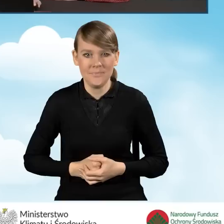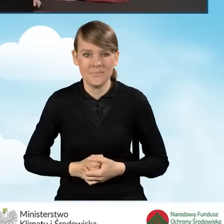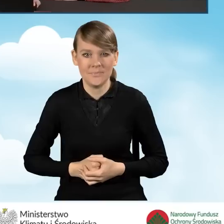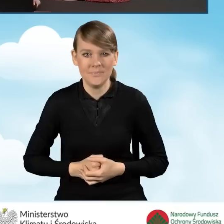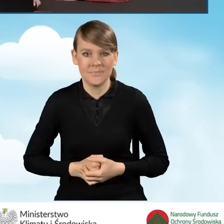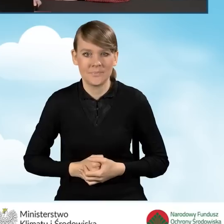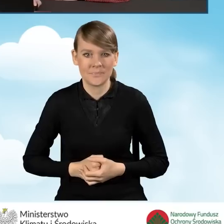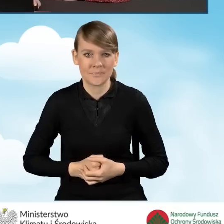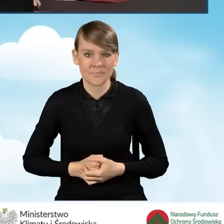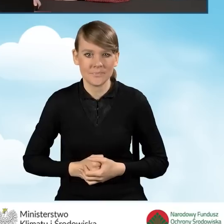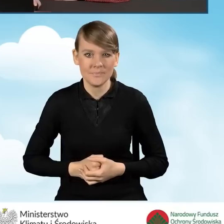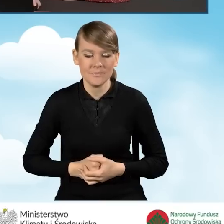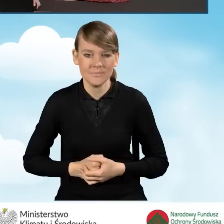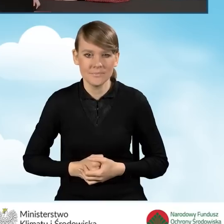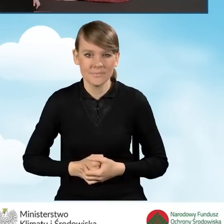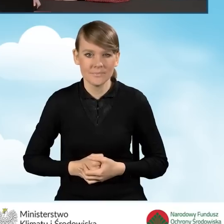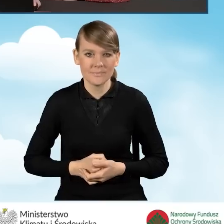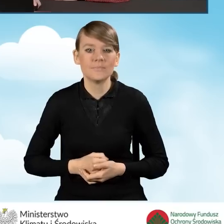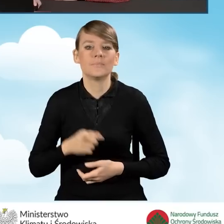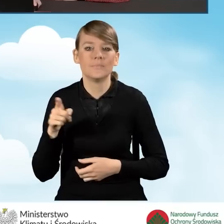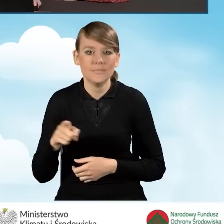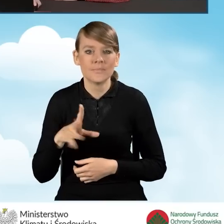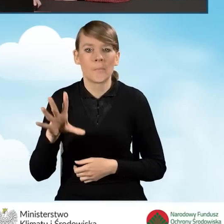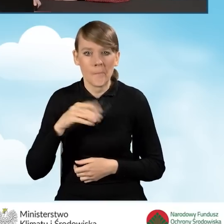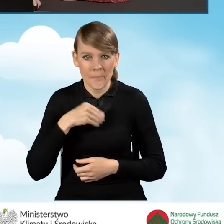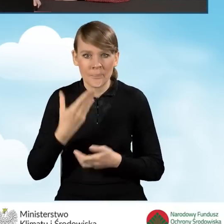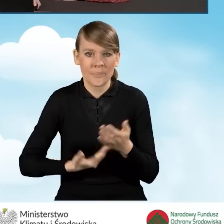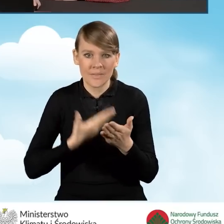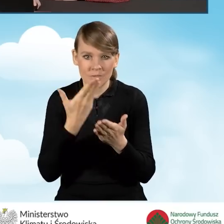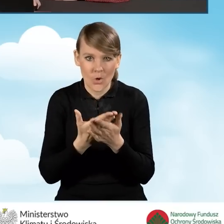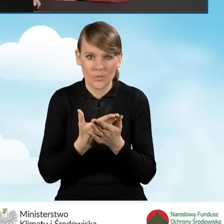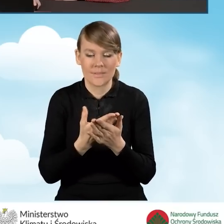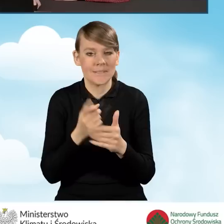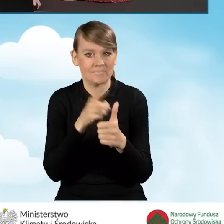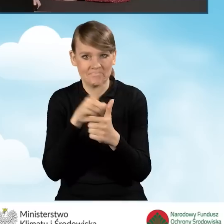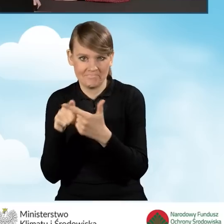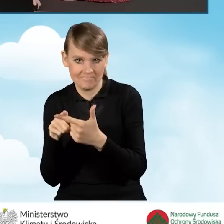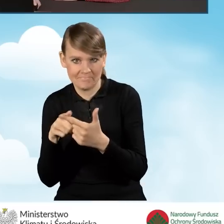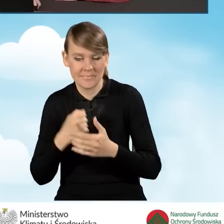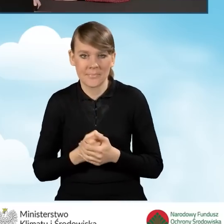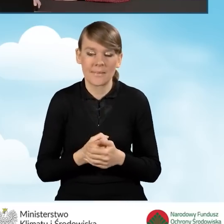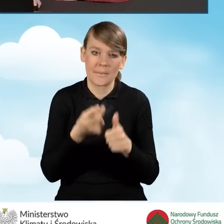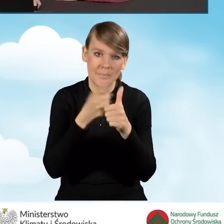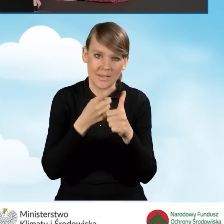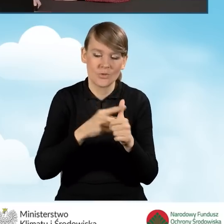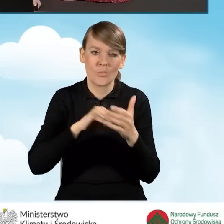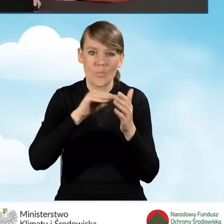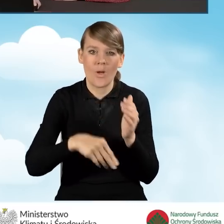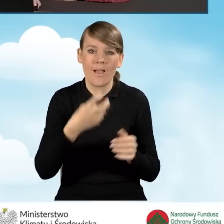I mamy możliwość złożenia wniosków na dwa sposoby. Pierwszy to złożenie podpisu elektronicznego